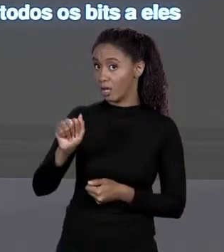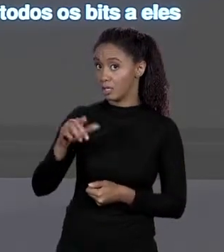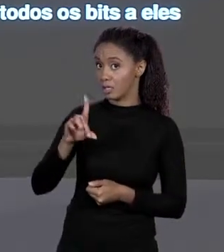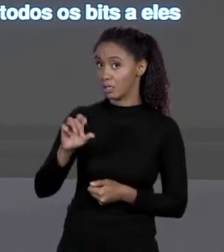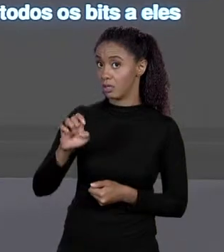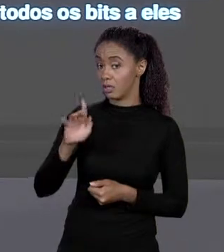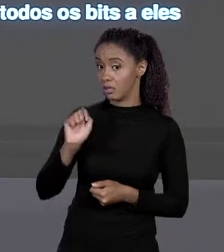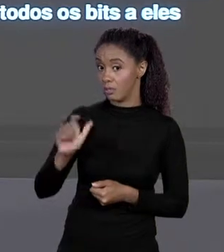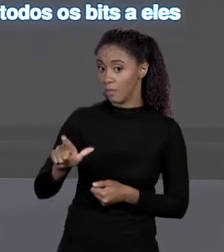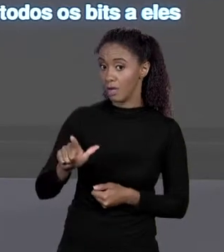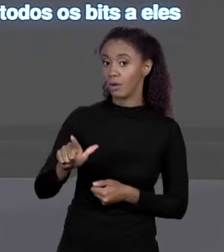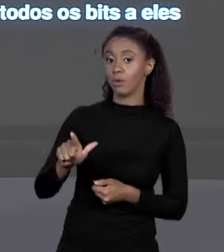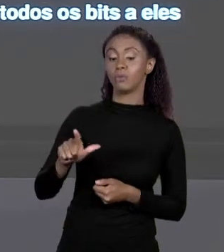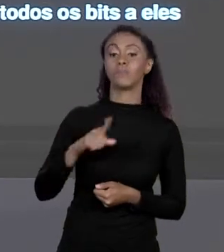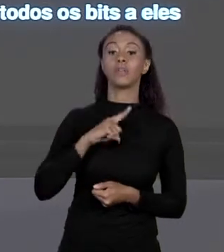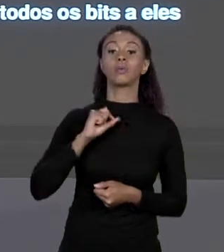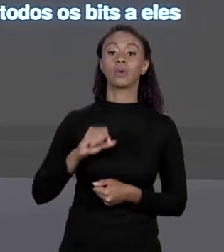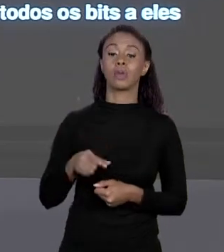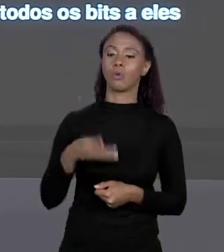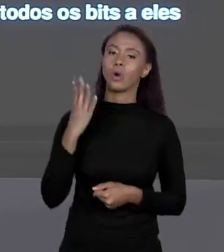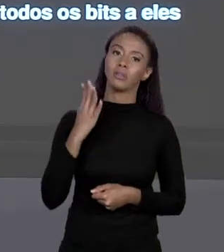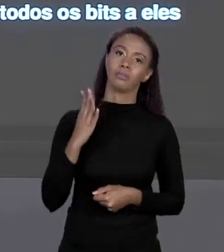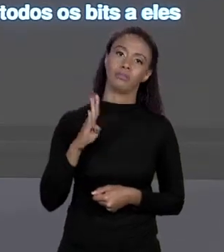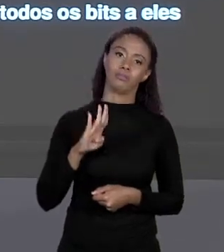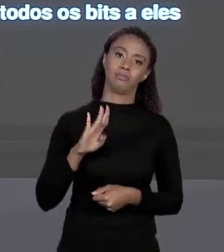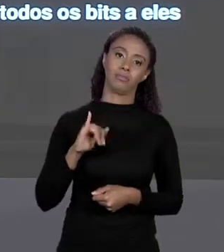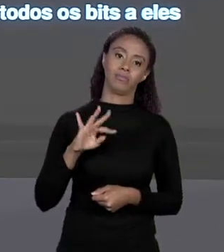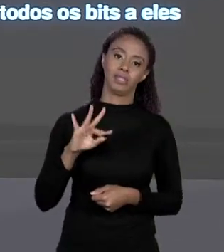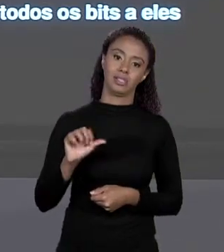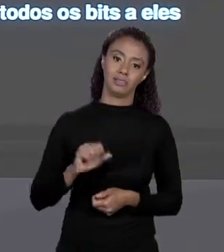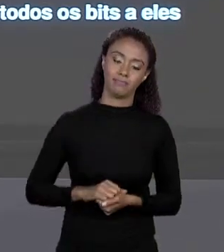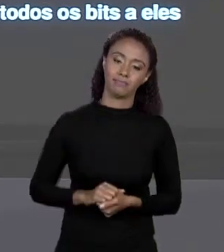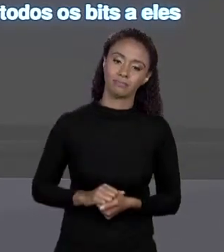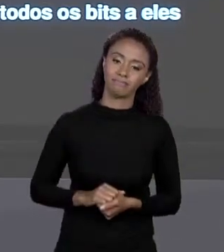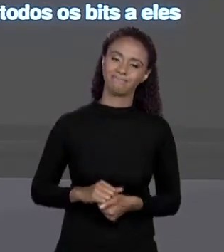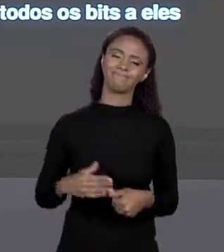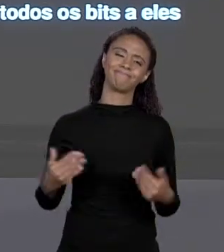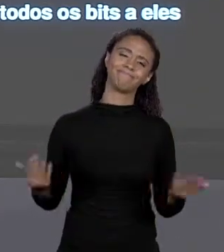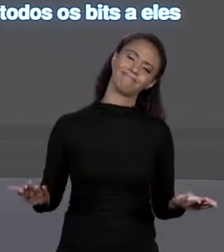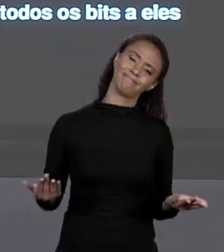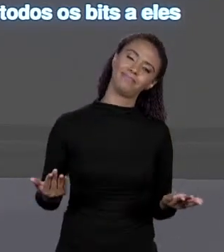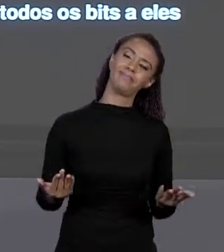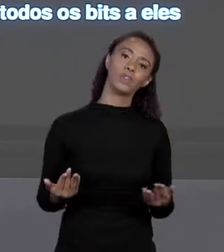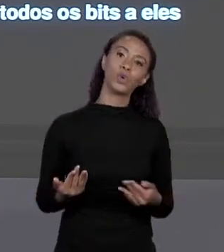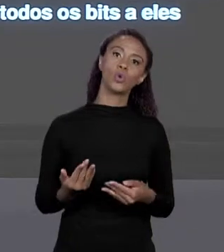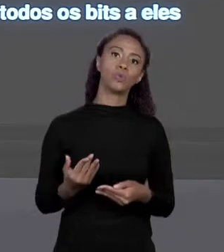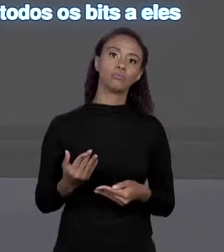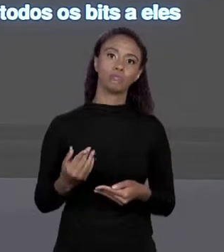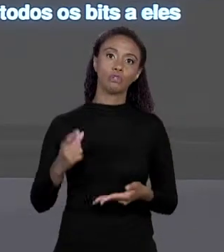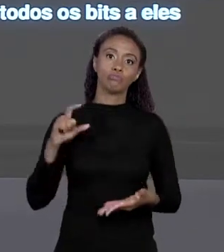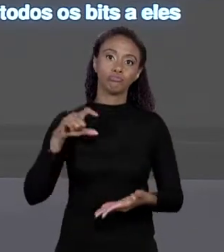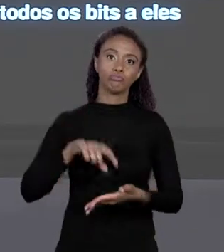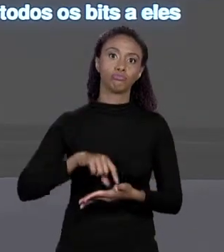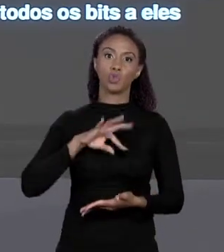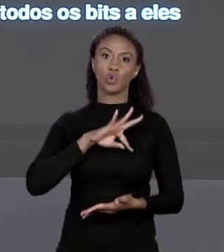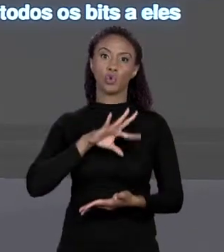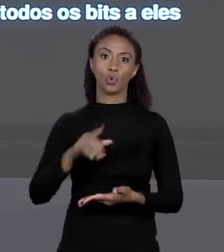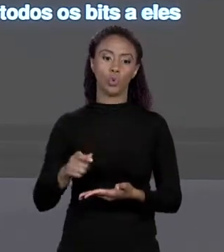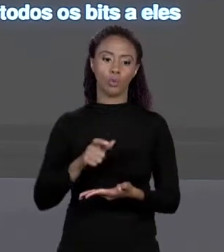INVÁLIDOS, POR ASSIM DIZER. DECIMAL NÃO OCUPA TODOS OS "BYTES", NÃO VAI TER 1111, ENTÃO ELE É EVITADO. EM